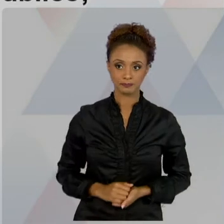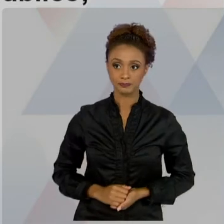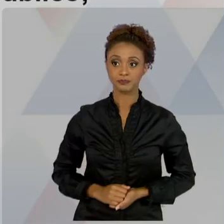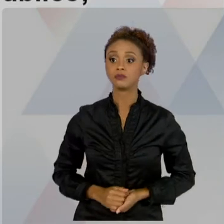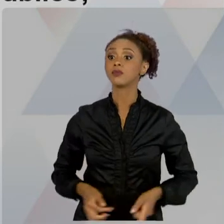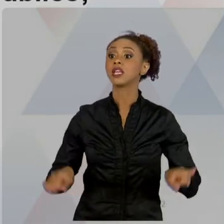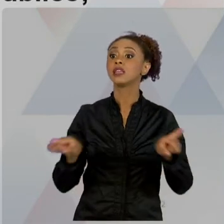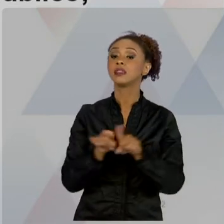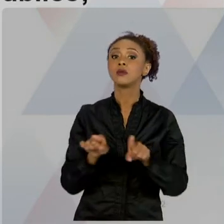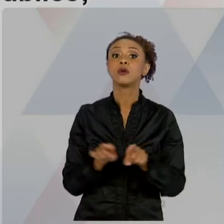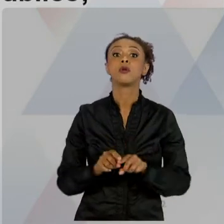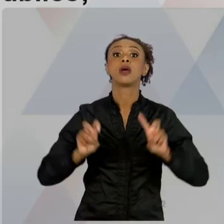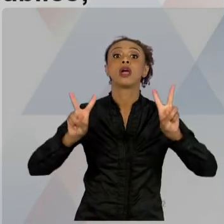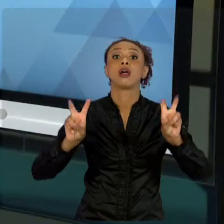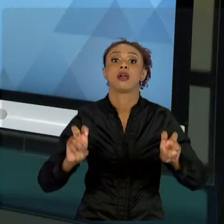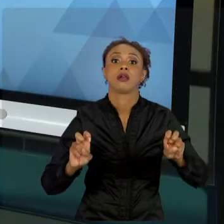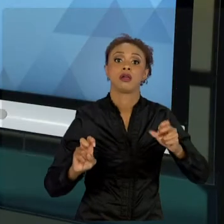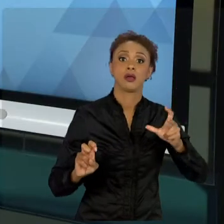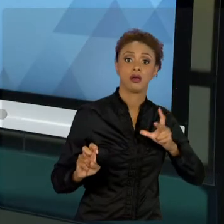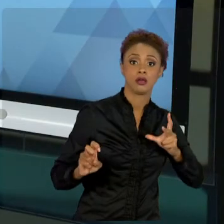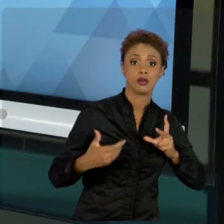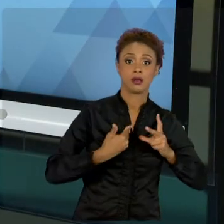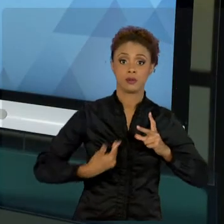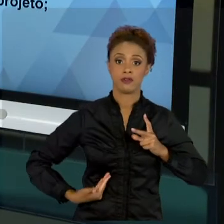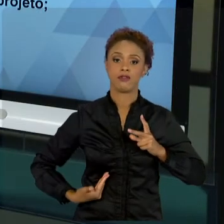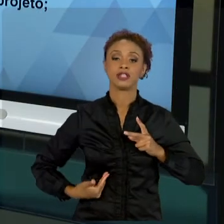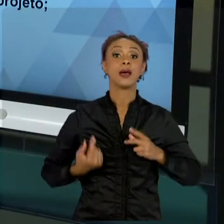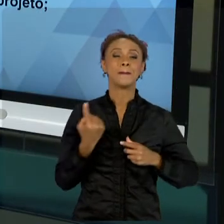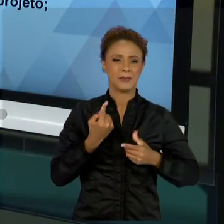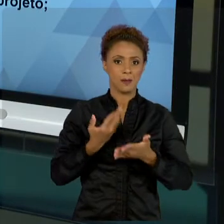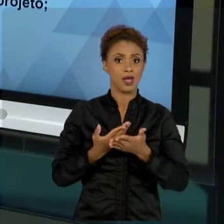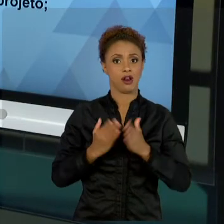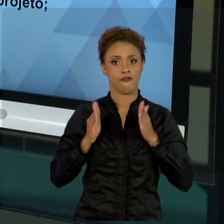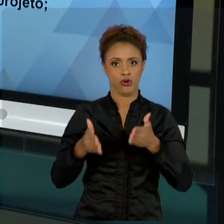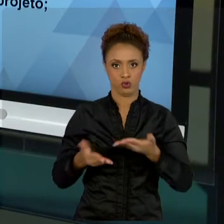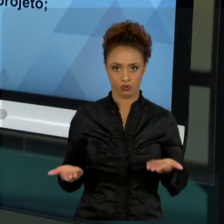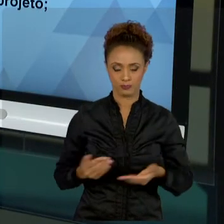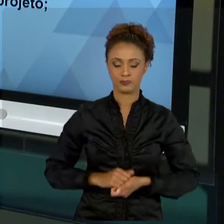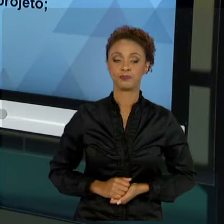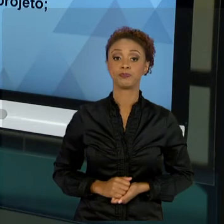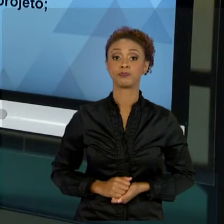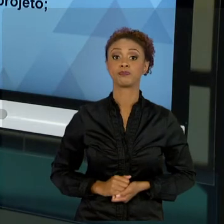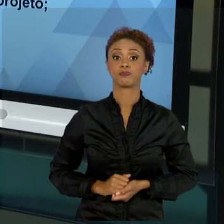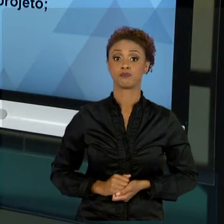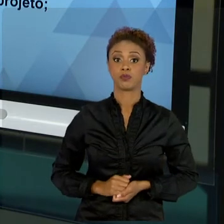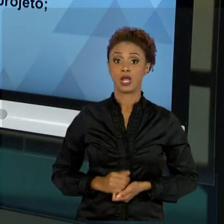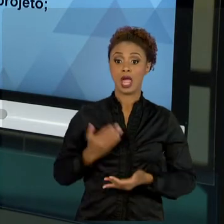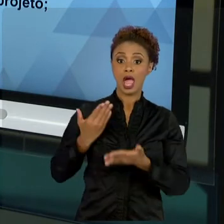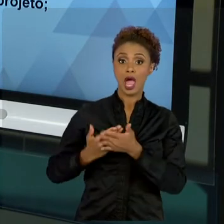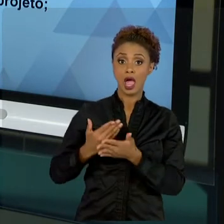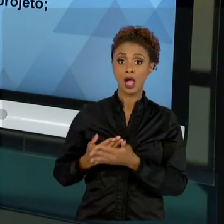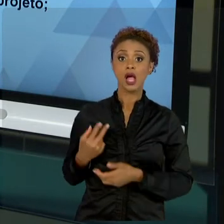PRIVADO. ESSE ERA O FOCO DA PRIMEIRA AULA. JÁ A SEGUNDA AULA, NÓS COMEÇAMOS A VER QUAIS SÃO OS